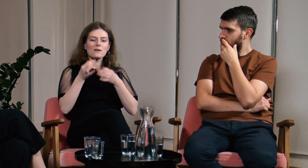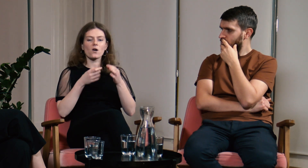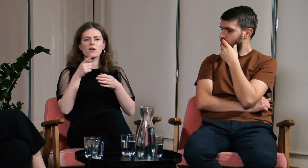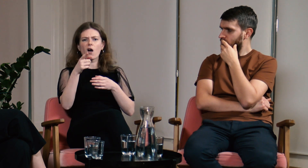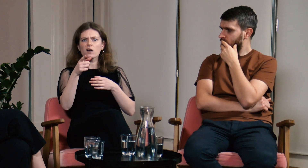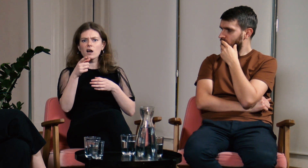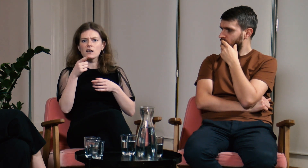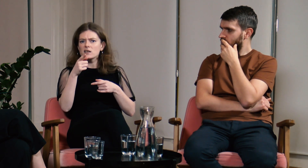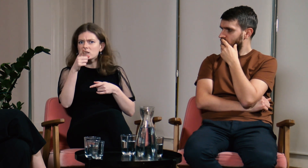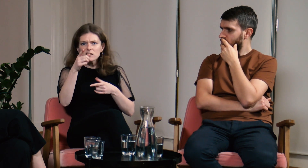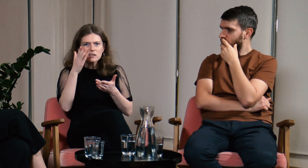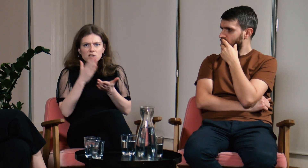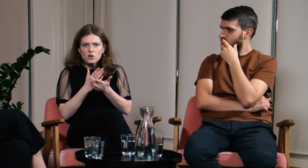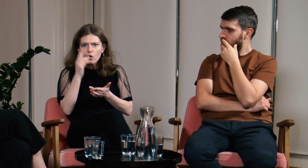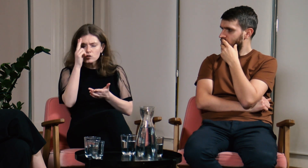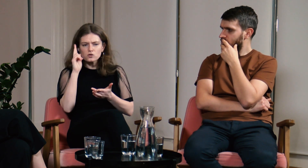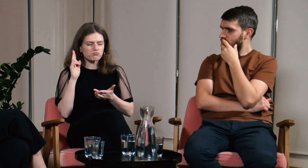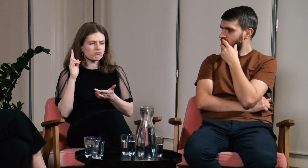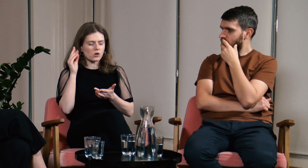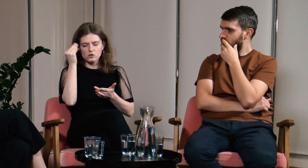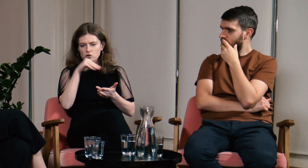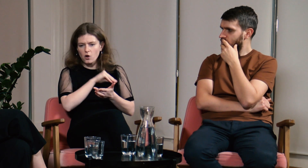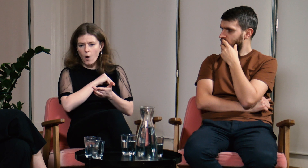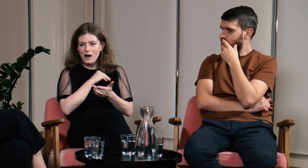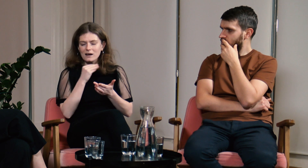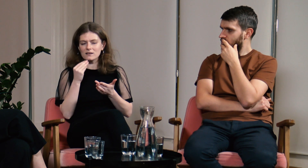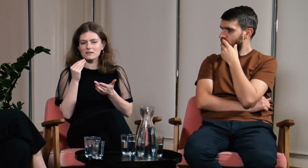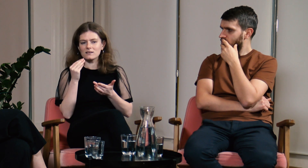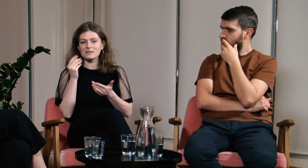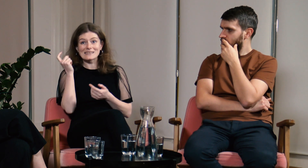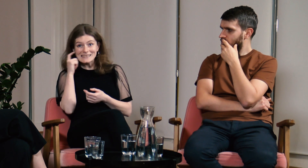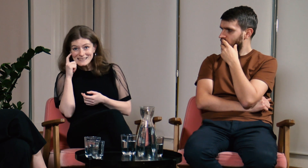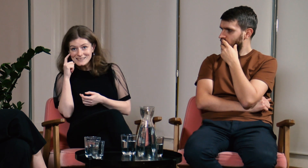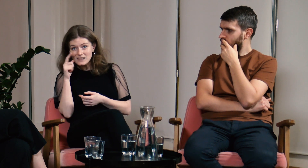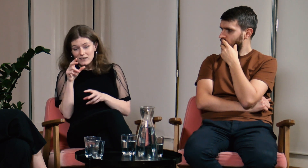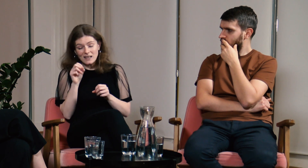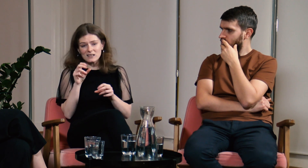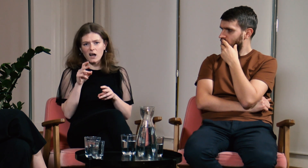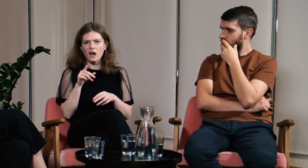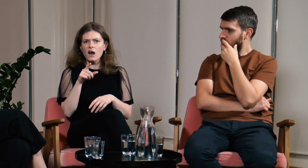Zapytała się mnie czy chodziłam tylko do szkół masowych. Odpowiedziałam, że tak,